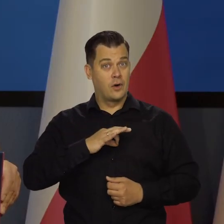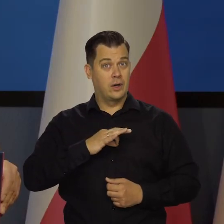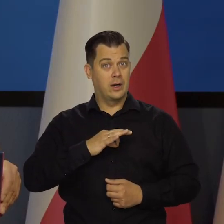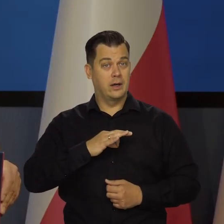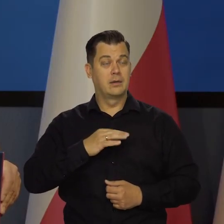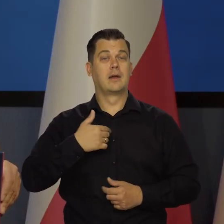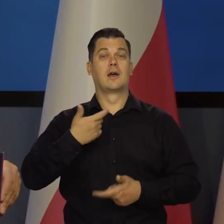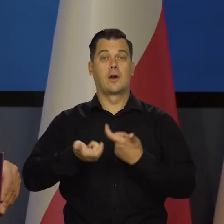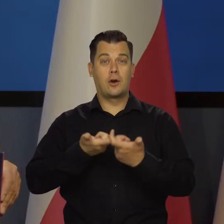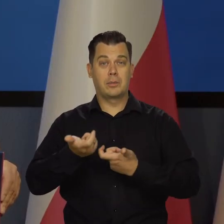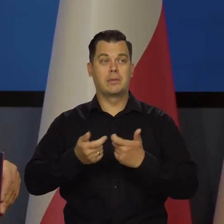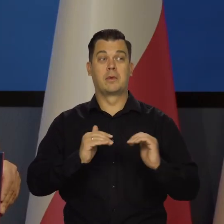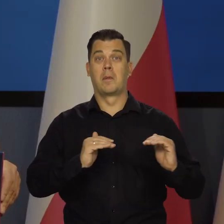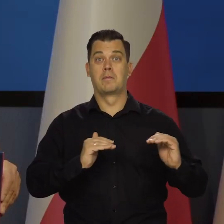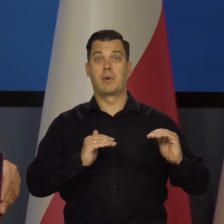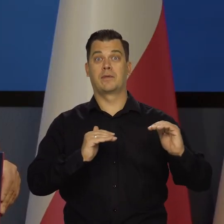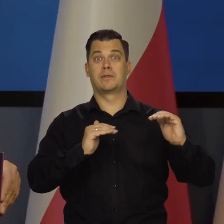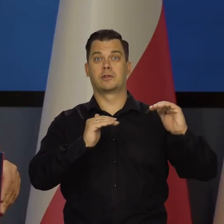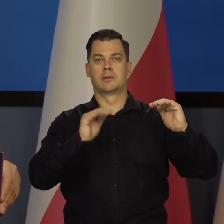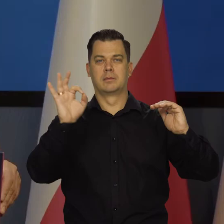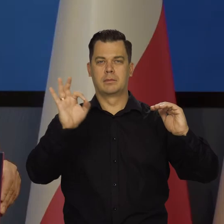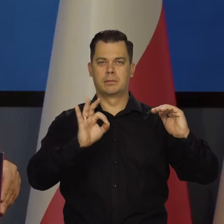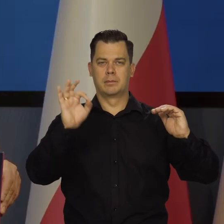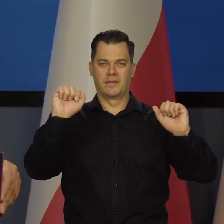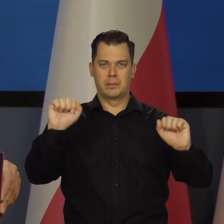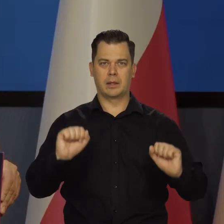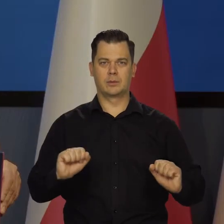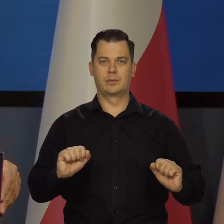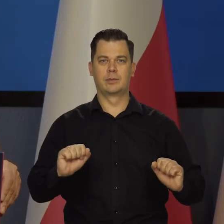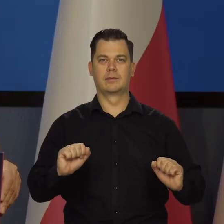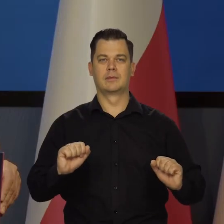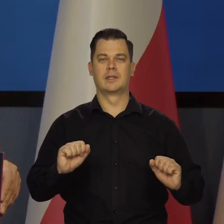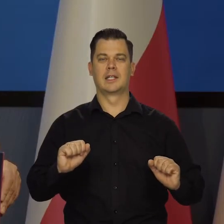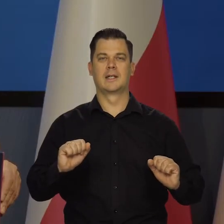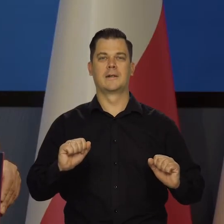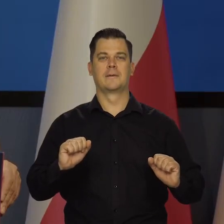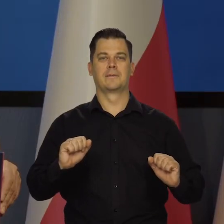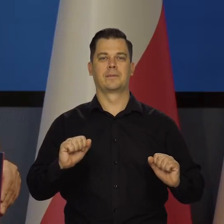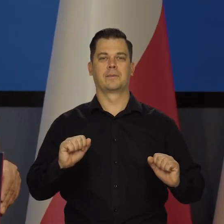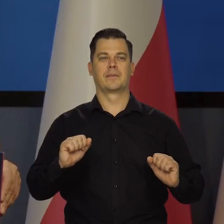i świadomie działaniami Rady Polityki Pieniężnej, politycznie polityki